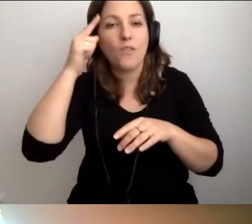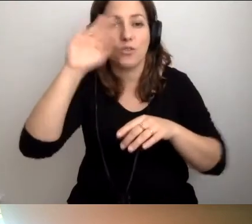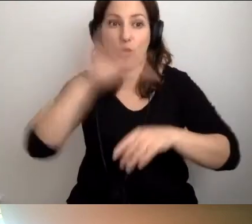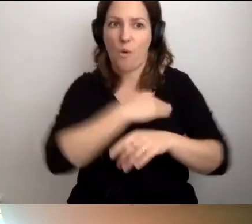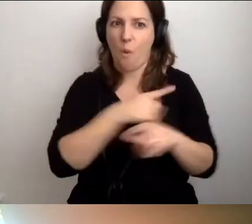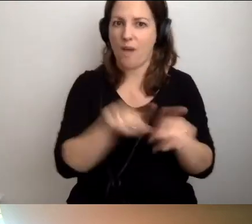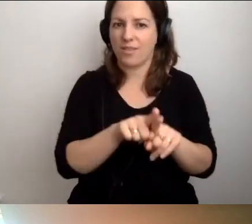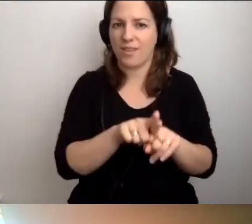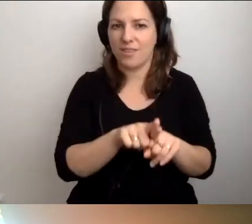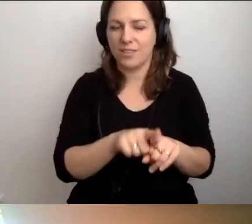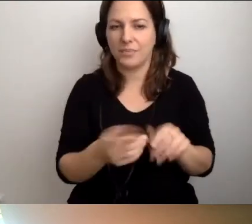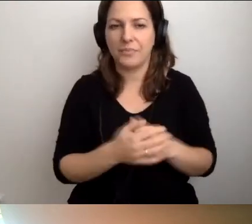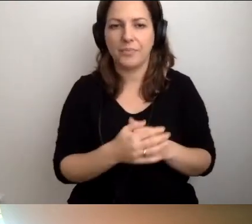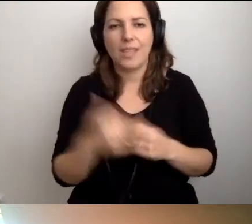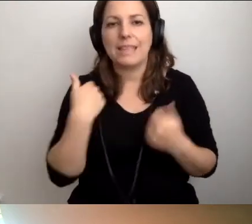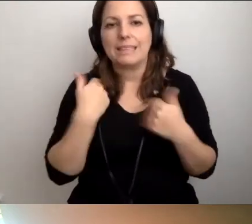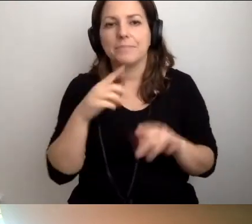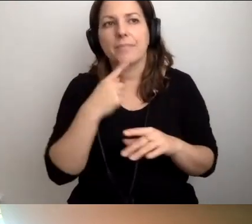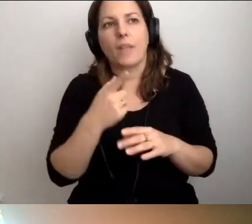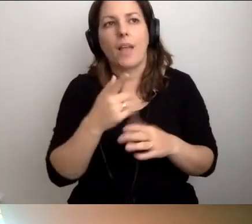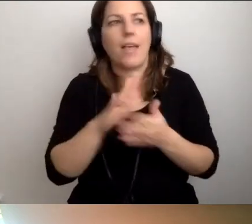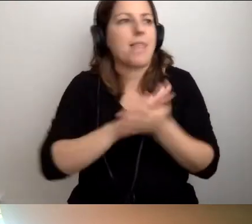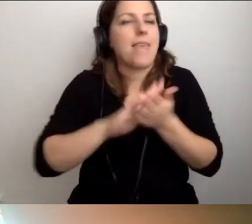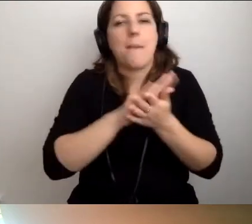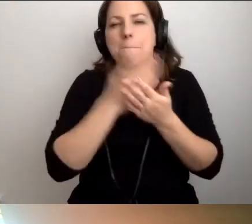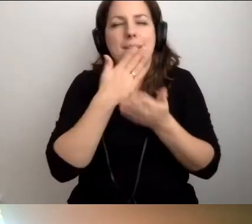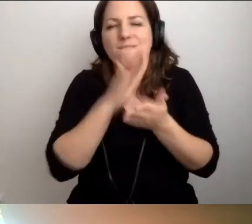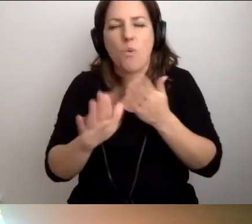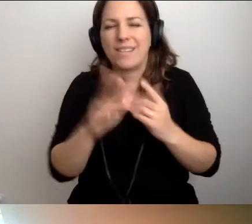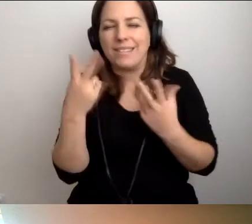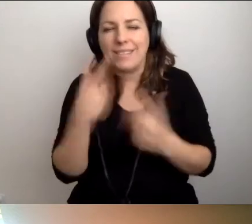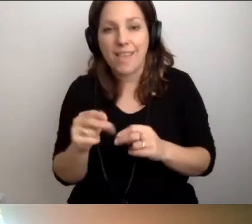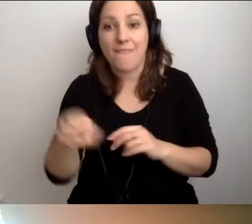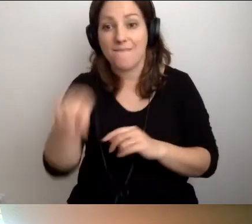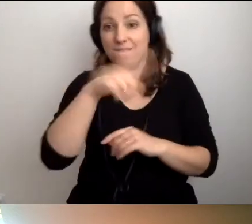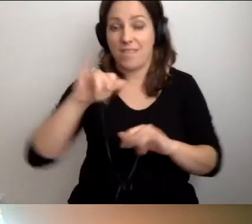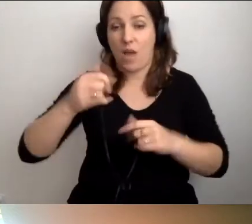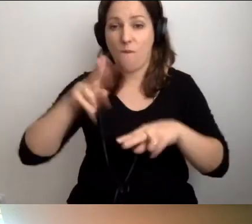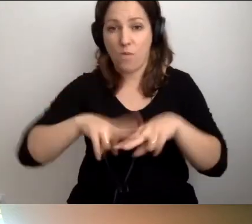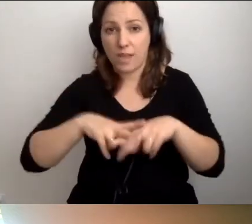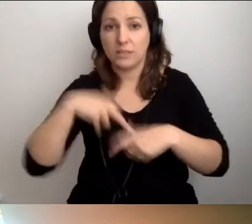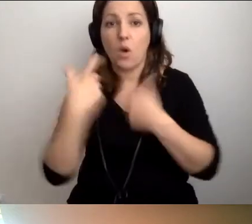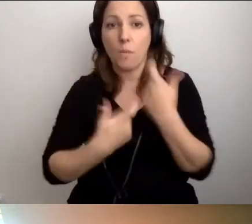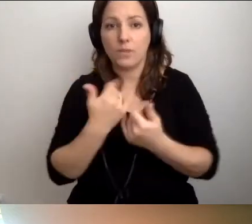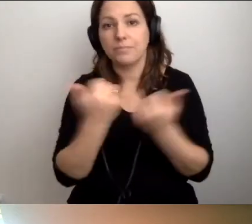Nie chcę powiedzieć, że nie niczego takiego nie ma. Wy jako fundacja robicie różne warsztaty,